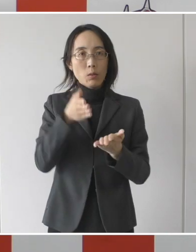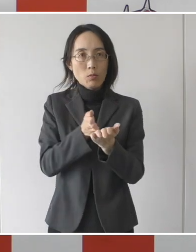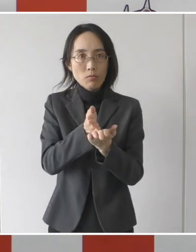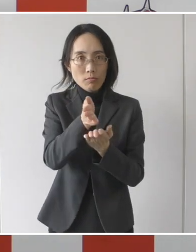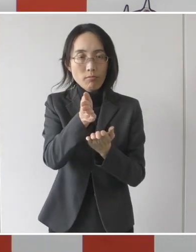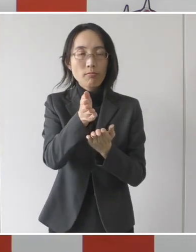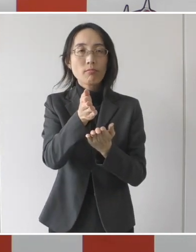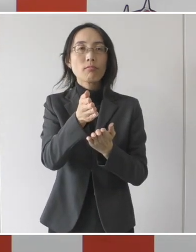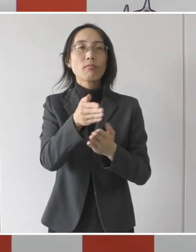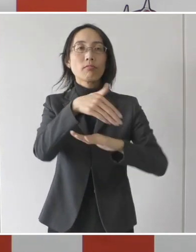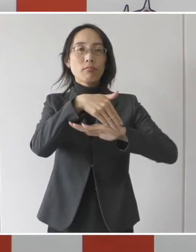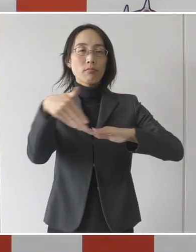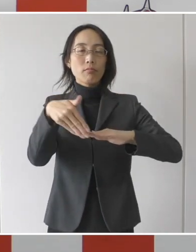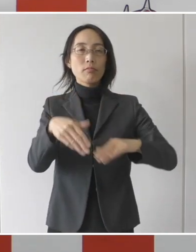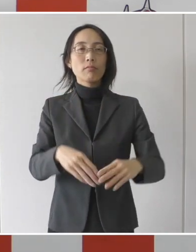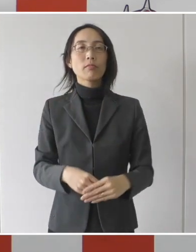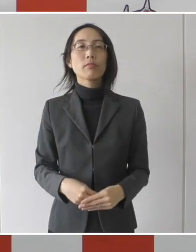実施をするということであります。